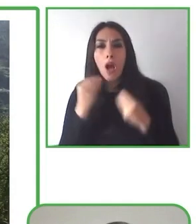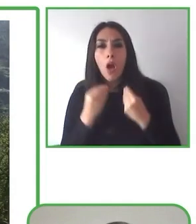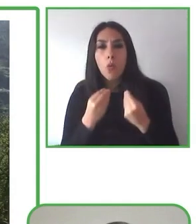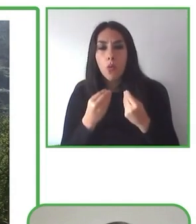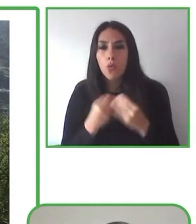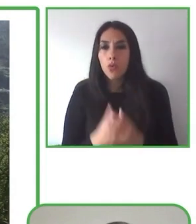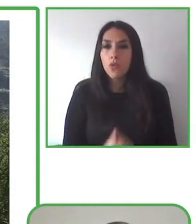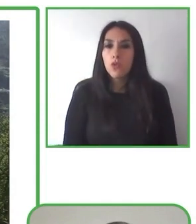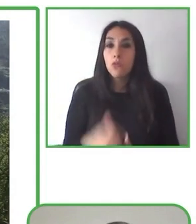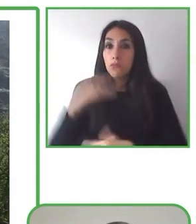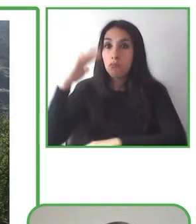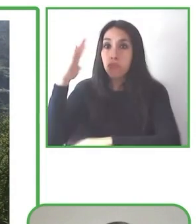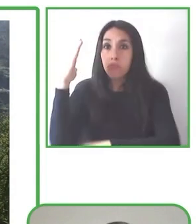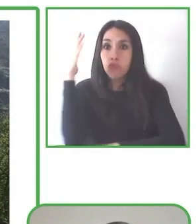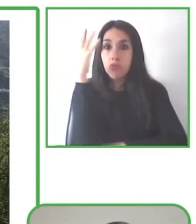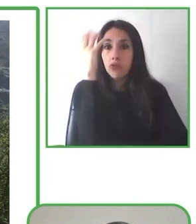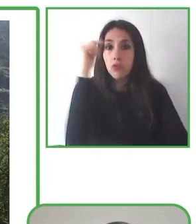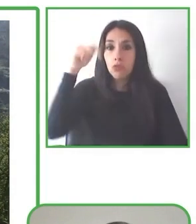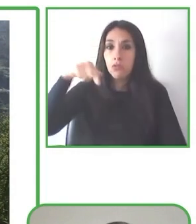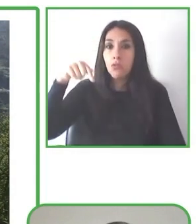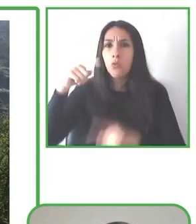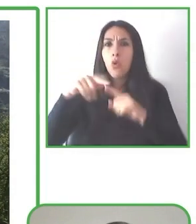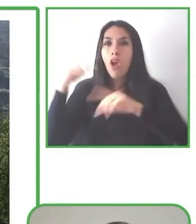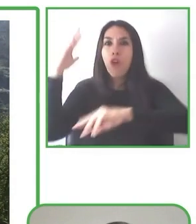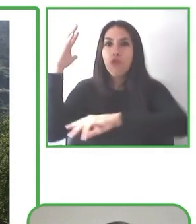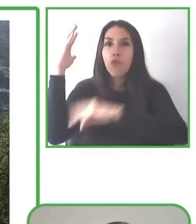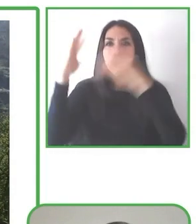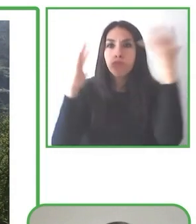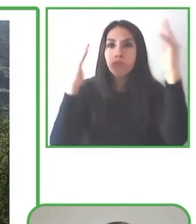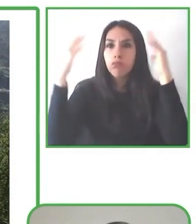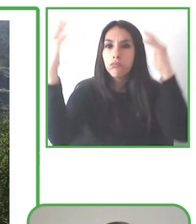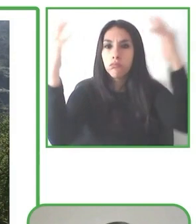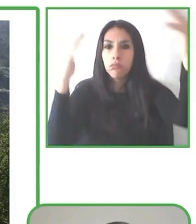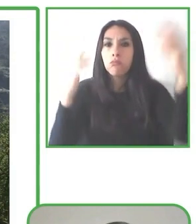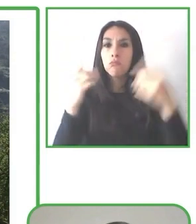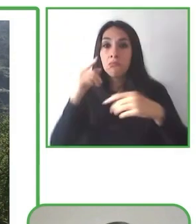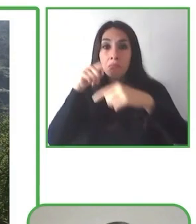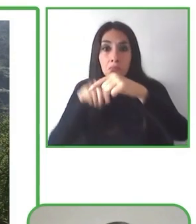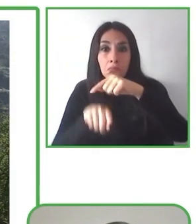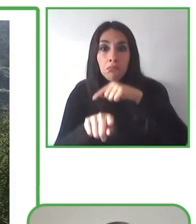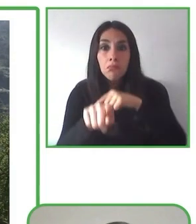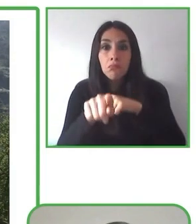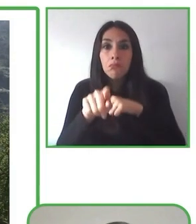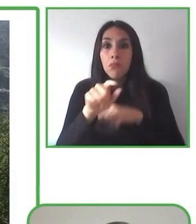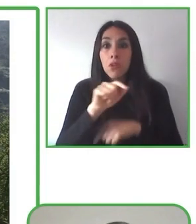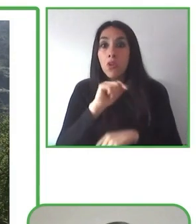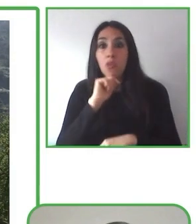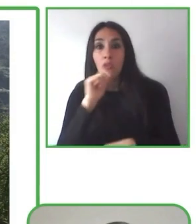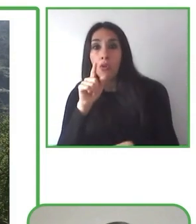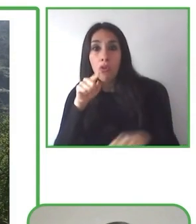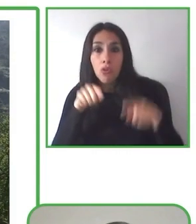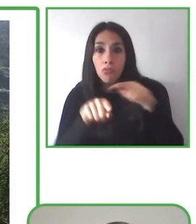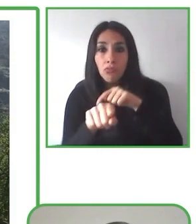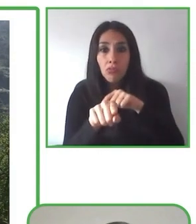Creemos que solo trabajando en equipo podemos hacer del mundo un lugar más justo y más inclusivo para todos y todas.